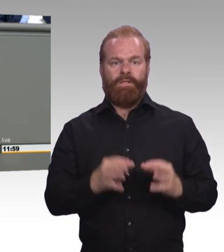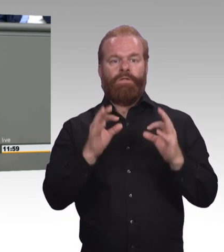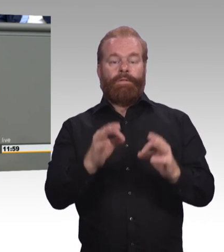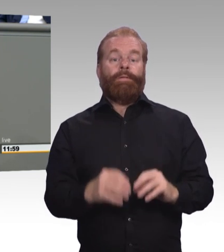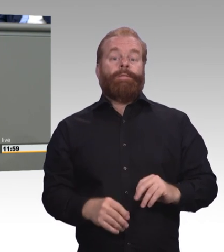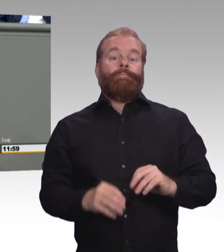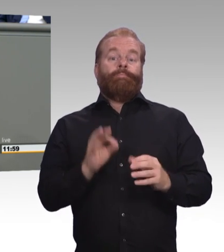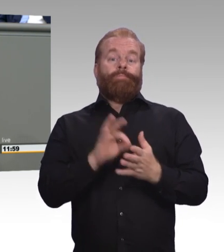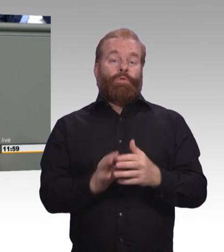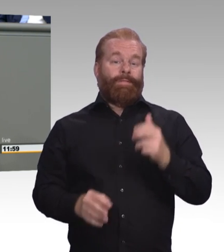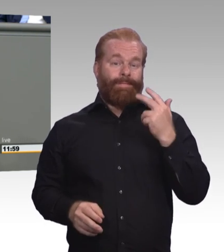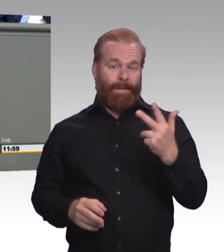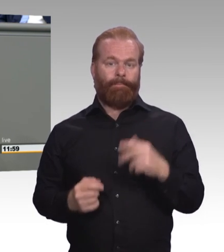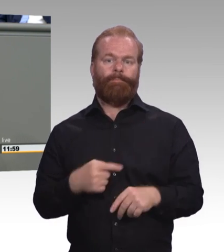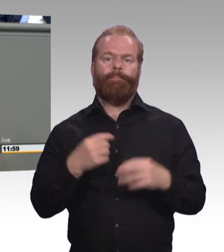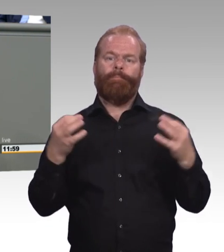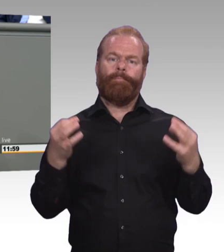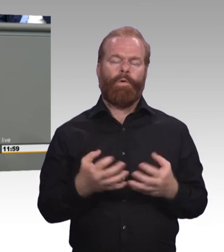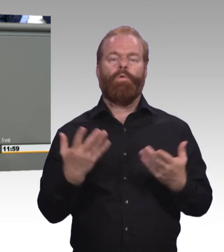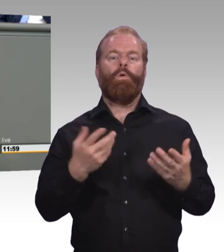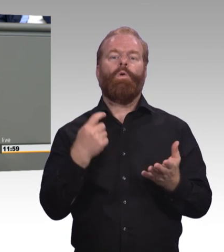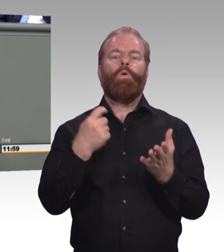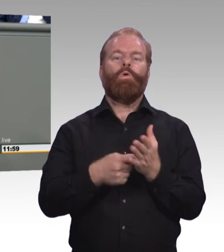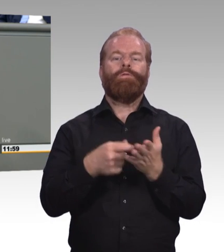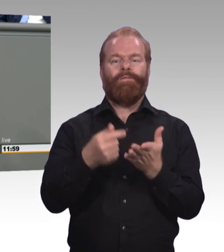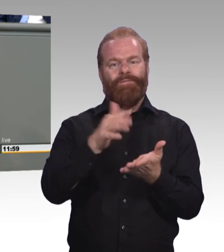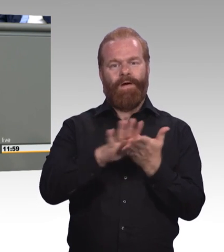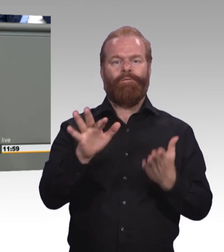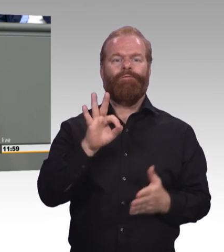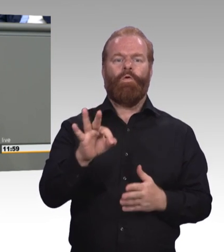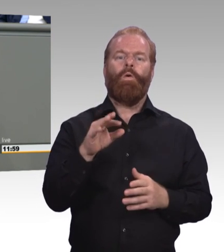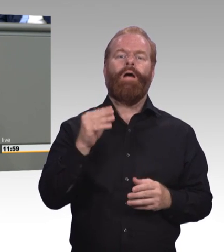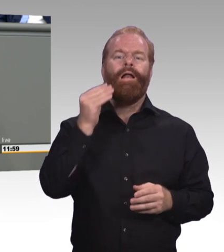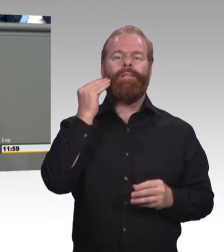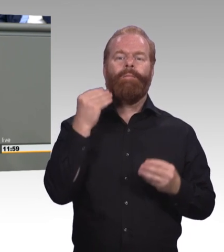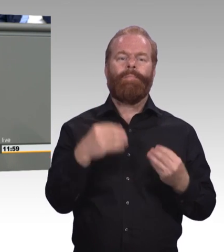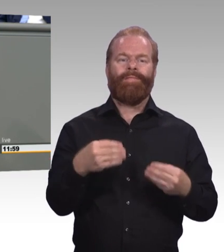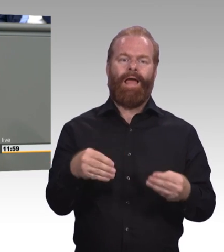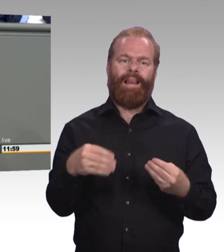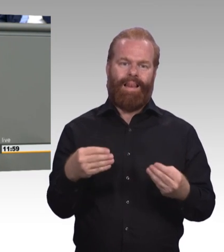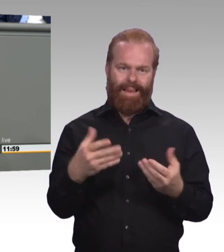für eine vernünftige Berufsschul- netzplanung und -realität ist, das hat mit hohen Mobilitätskosten zu tun.